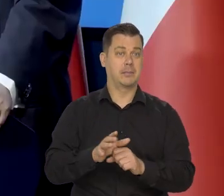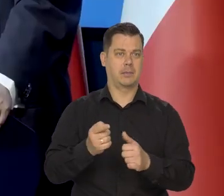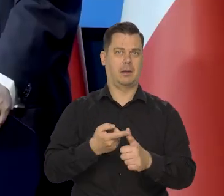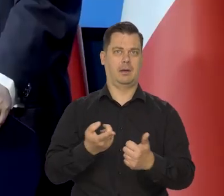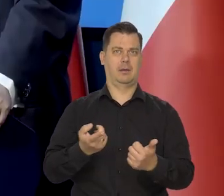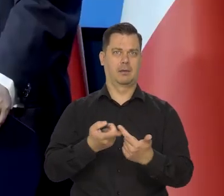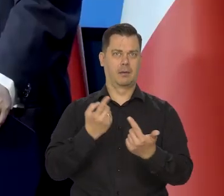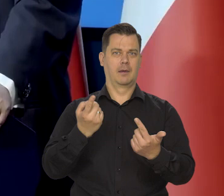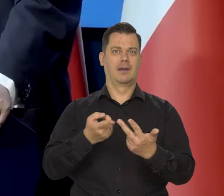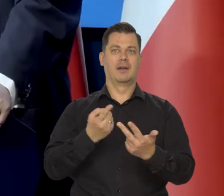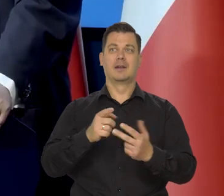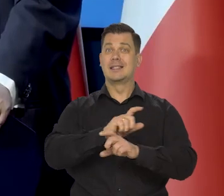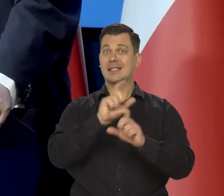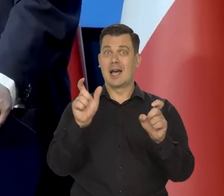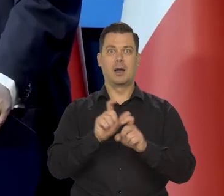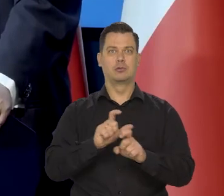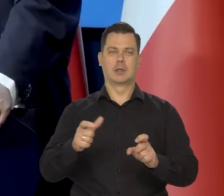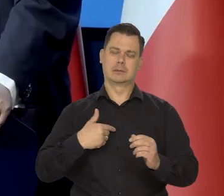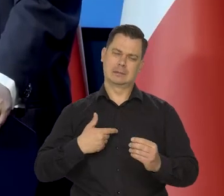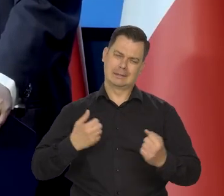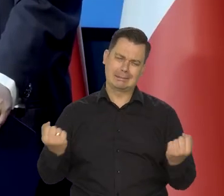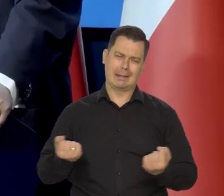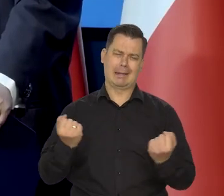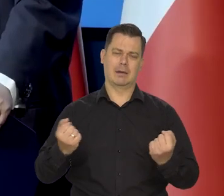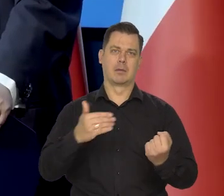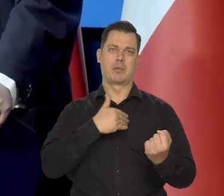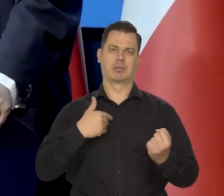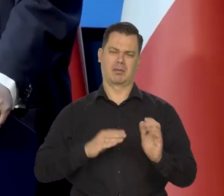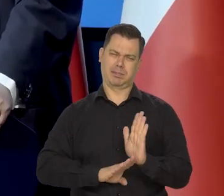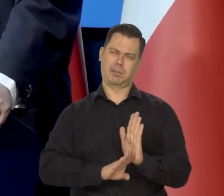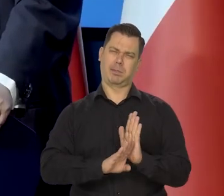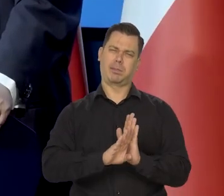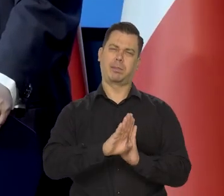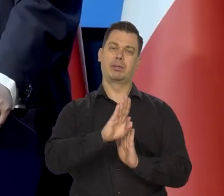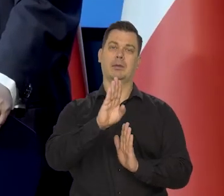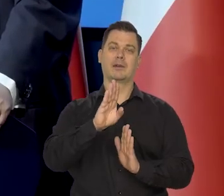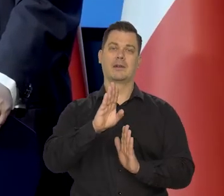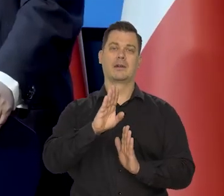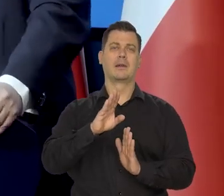Cały czas ten dystans pokonujemy. Mówiłem kiedyś państwu,